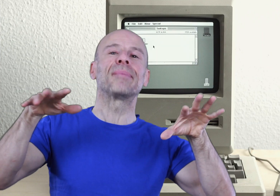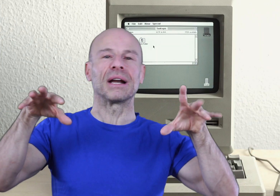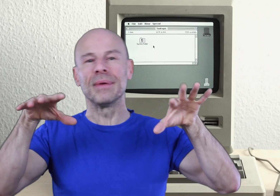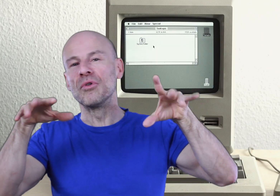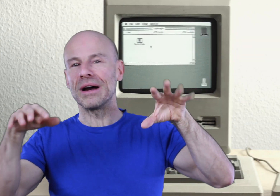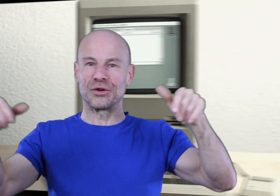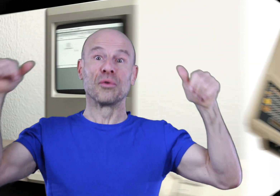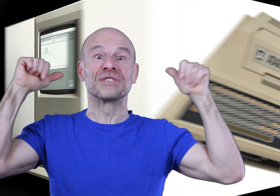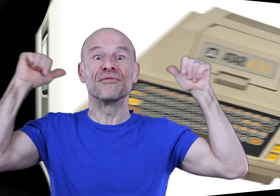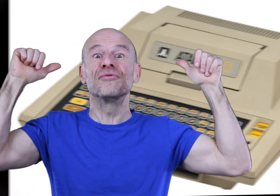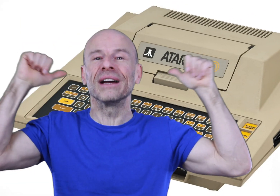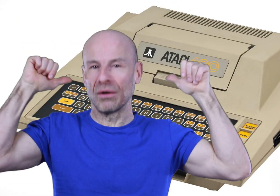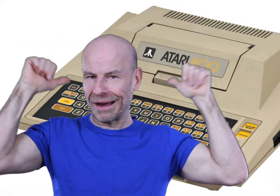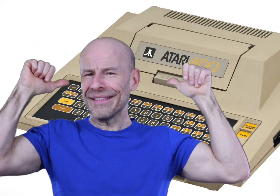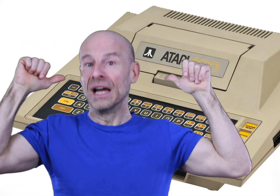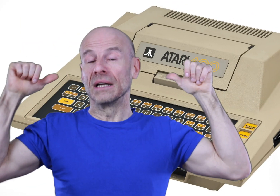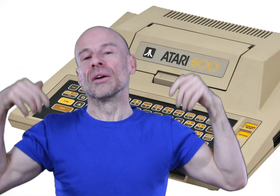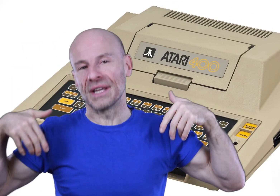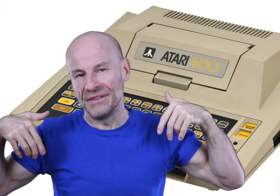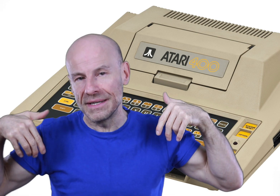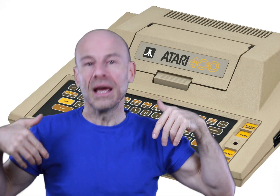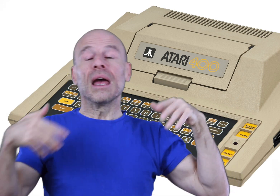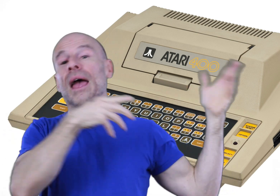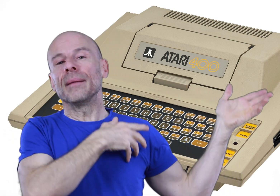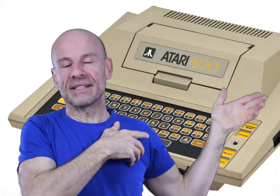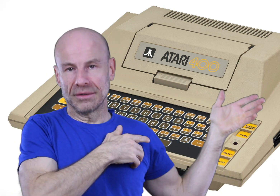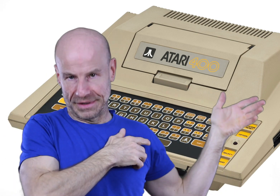par les mémoires que l’on vous a fourrées dans le crâne dans cette vie-ci et les précédentes.